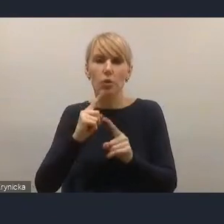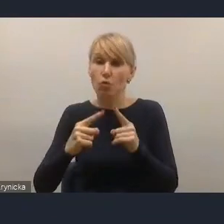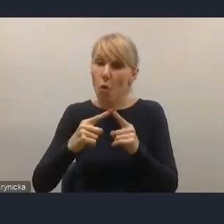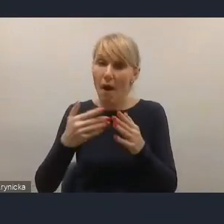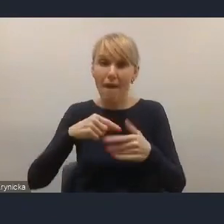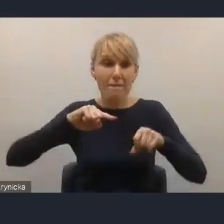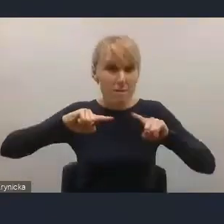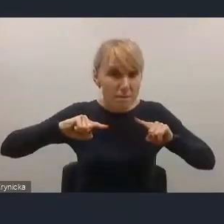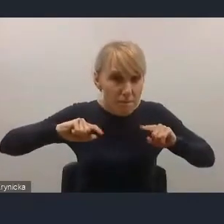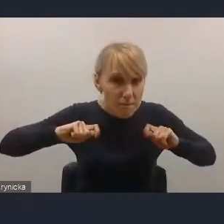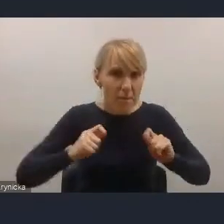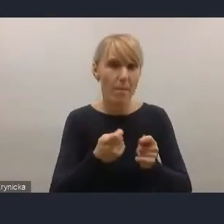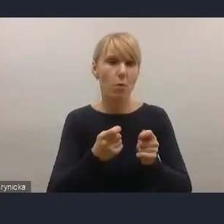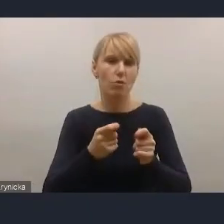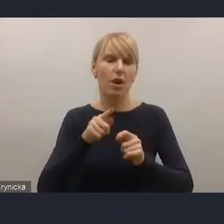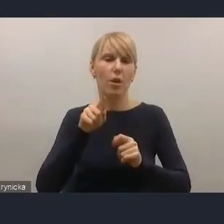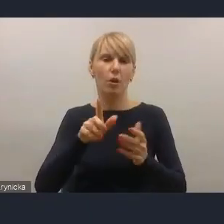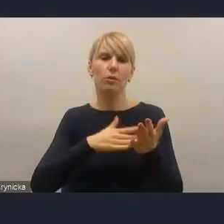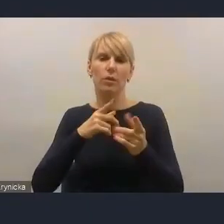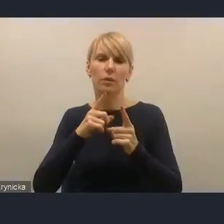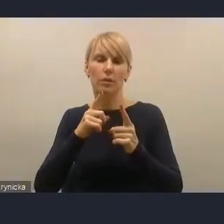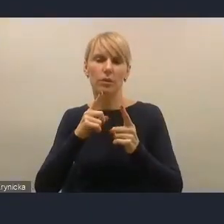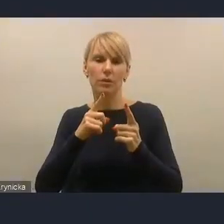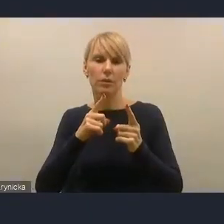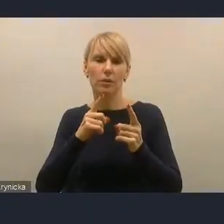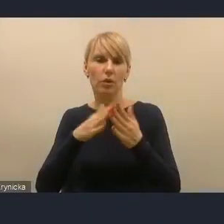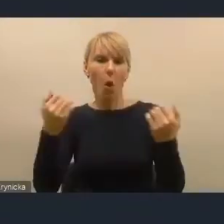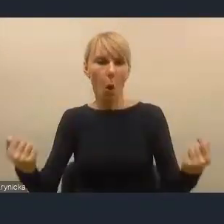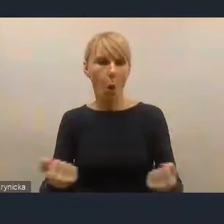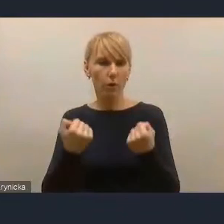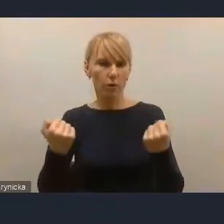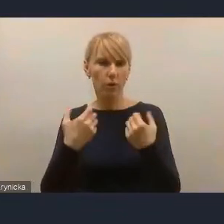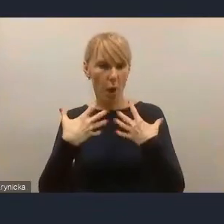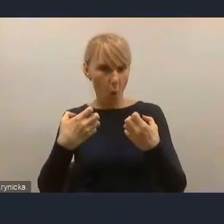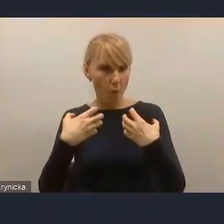i konkretyzujących oddziaływanie na te procesy partycypacyjne.